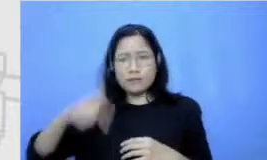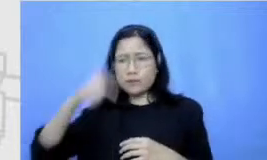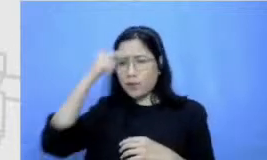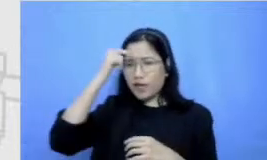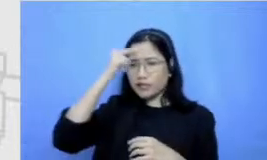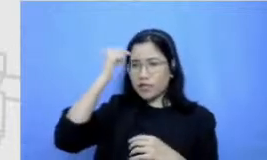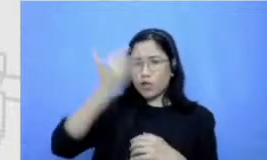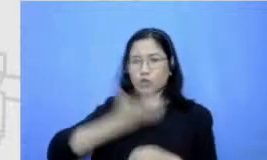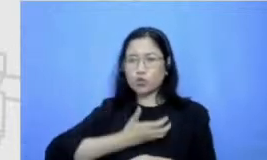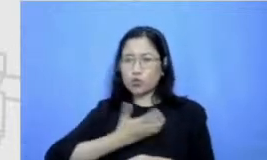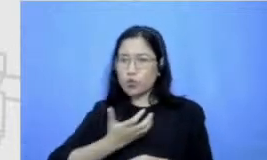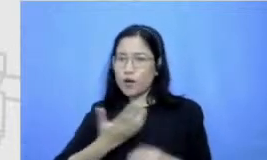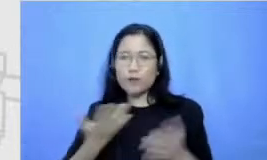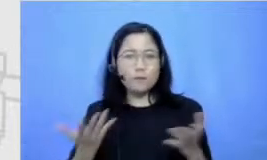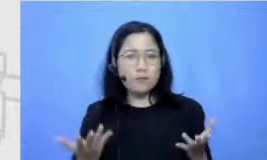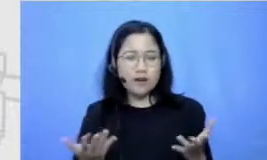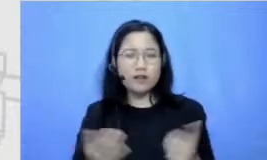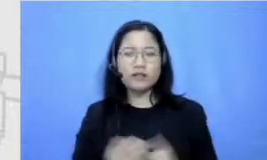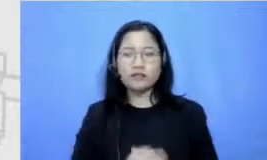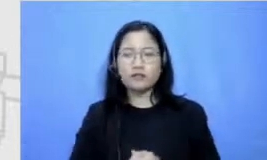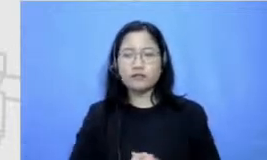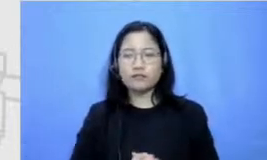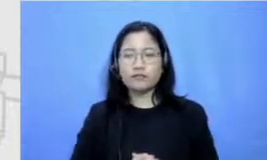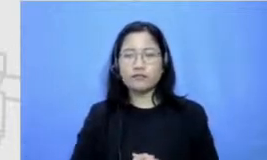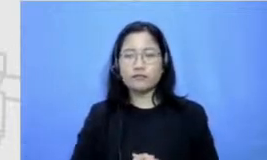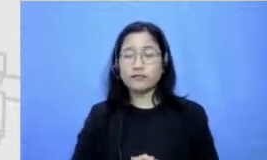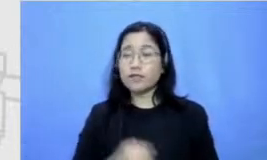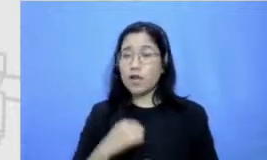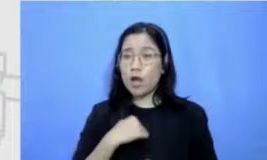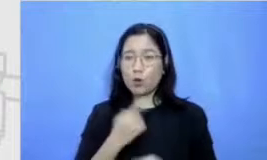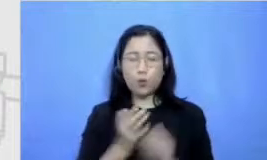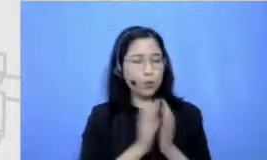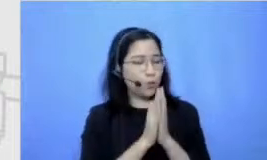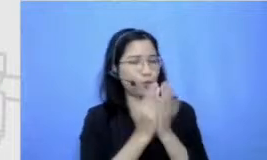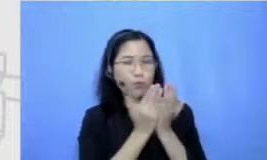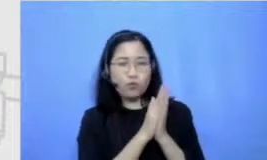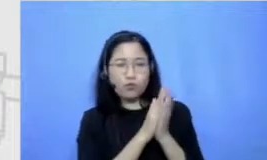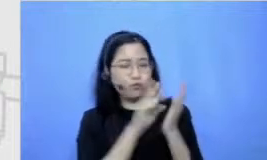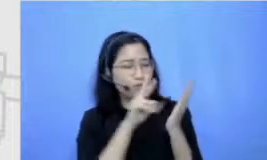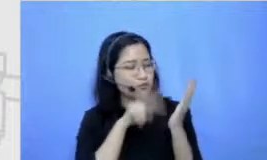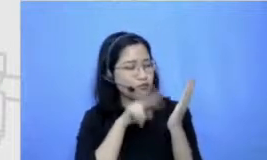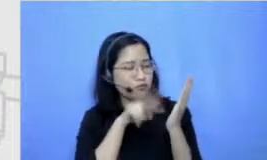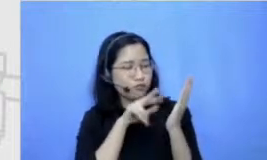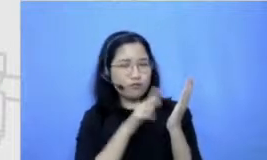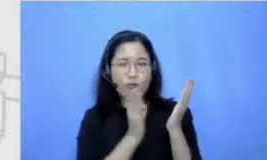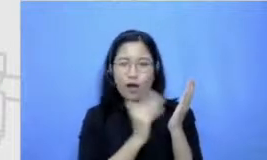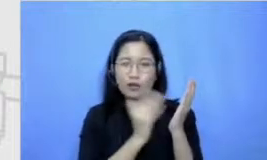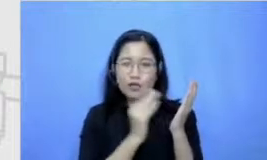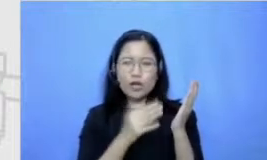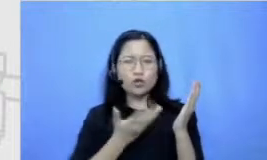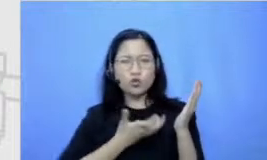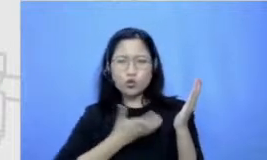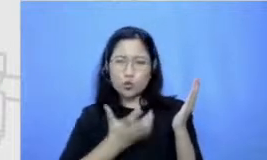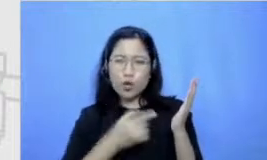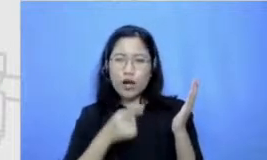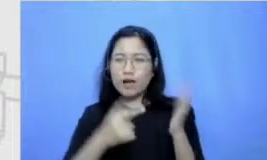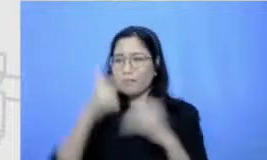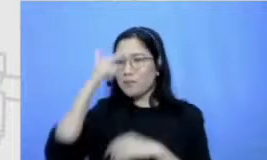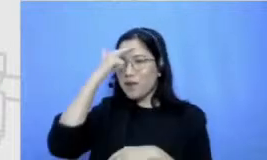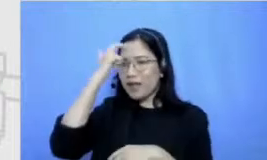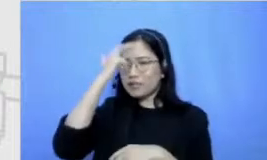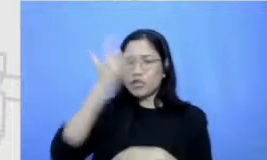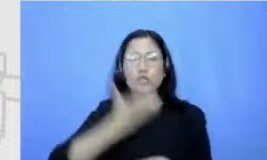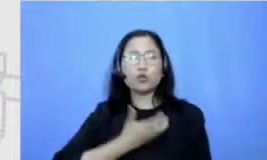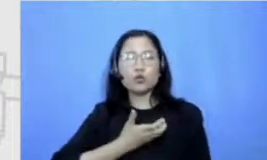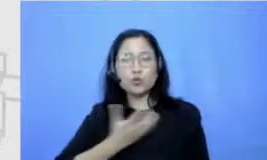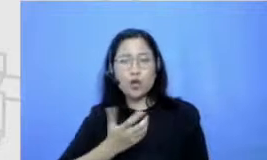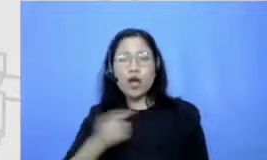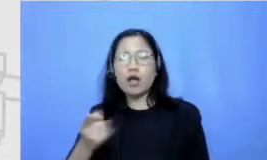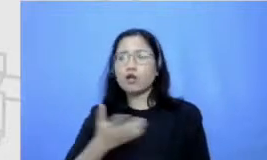aku tipe kutubuku memang harus banget dari kecil emang suka belajar bahkan senang ujian dan itu aku